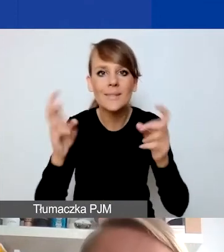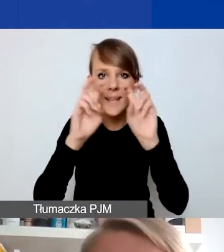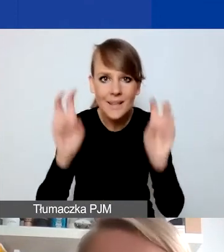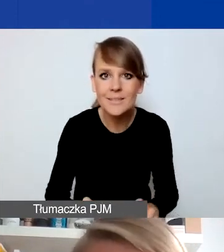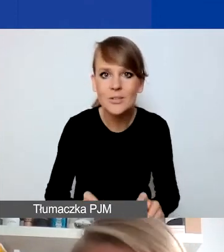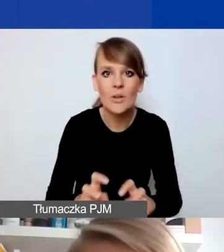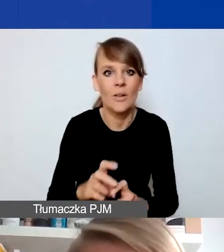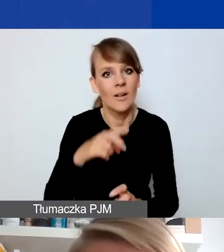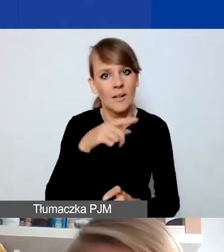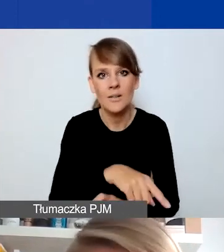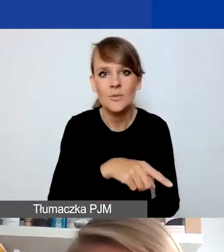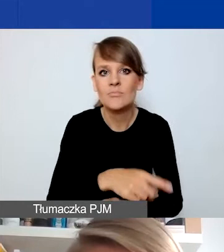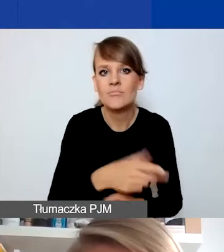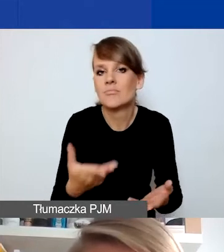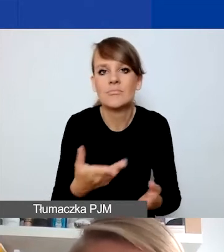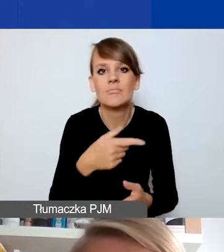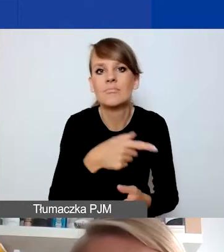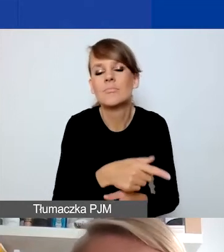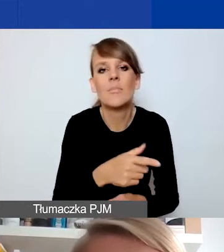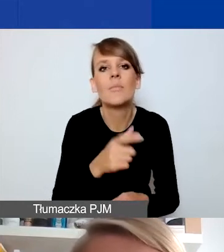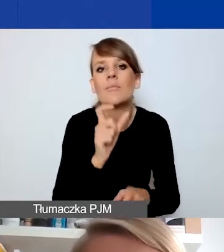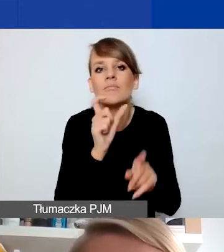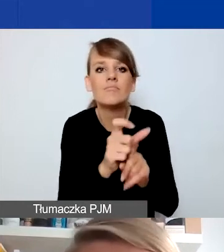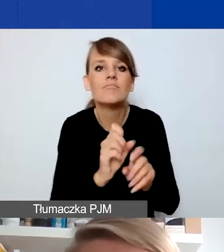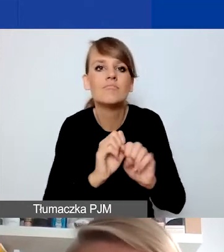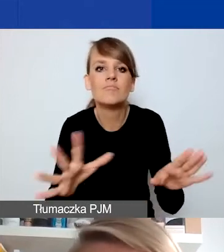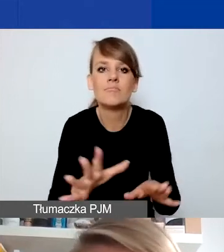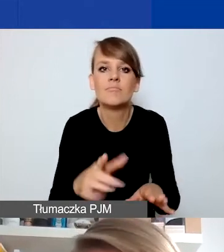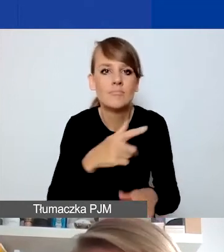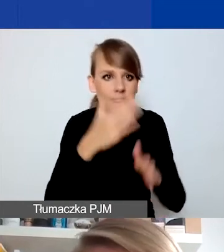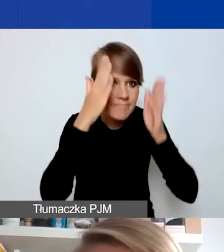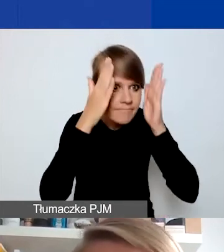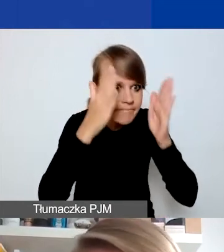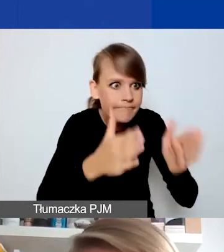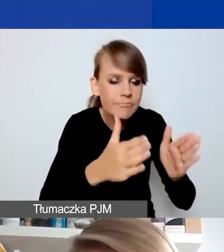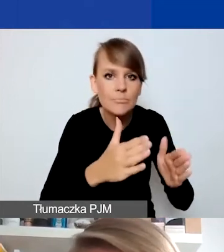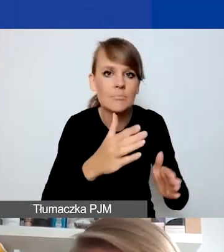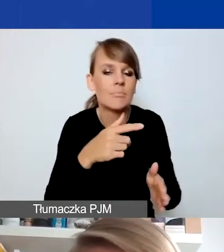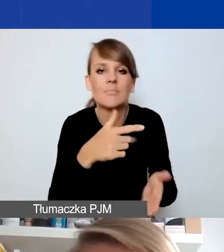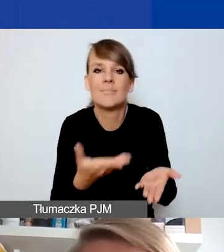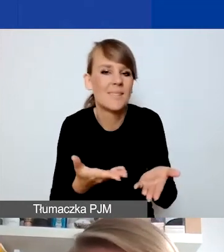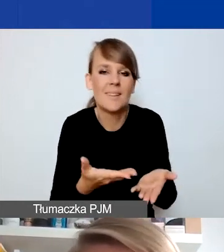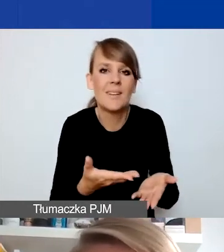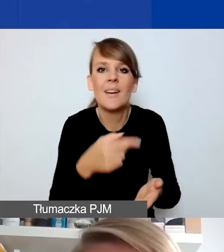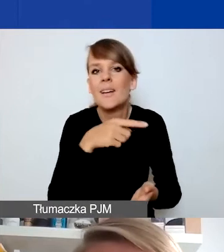nie są pojęciami sztywno definiowanymi. To będzie zależało od tego, jak będziecie państwo w stanie pokazać